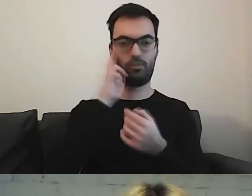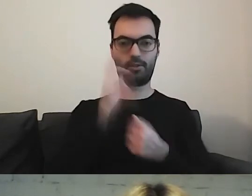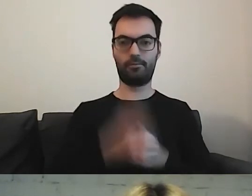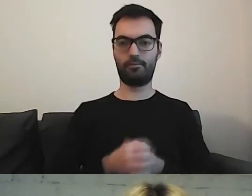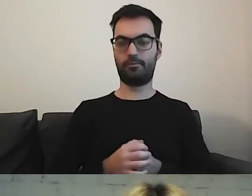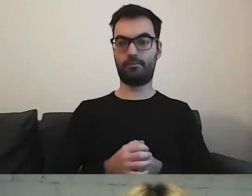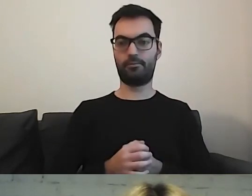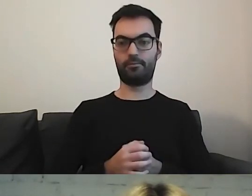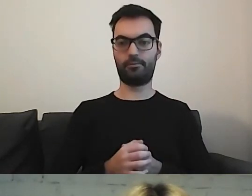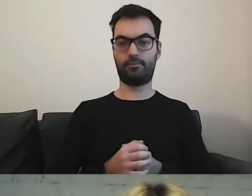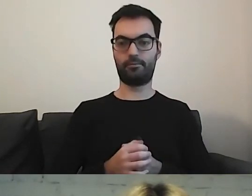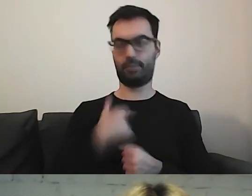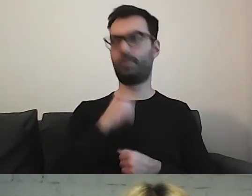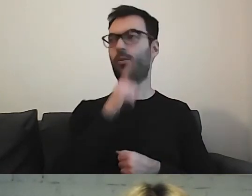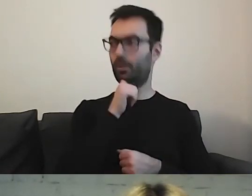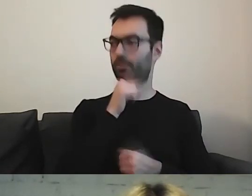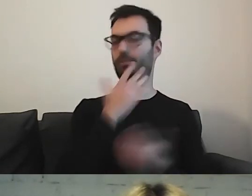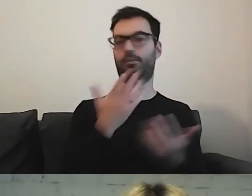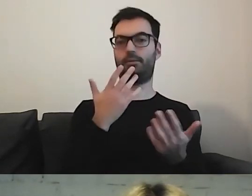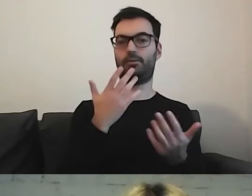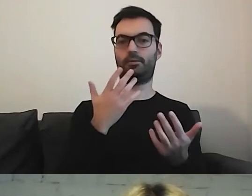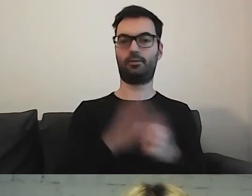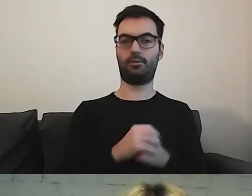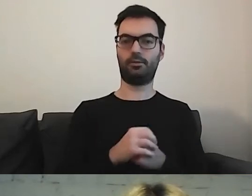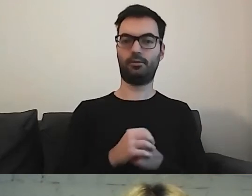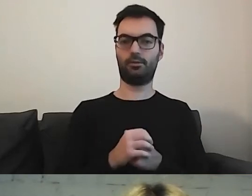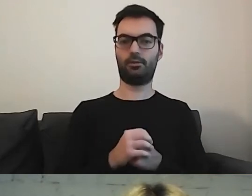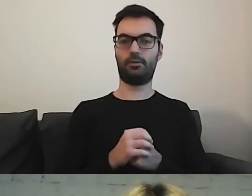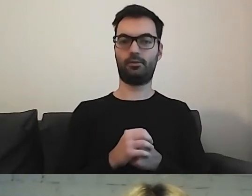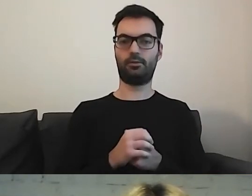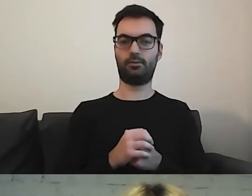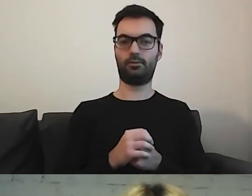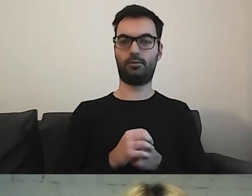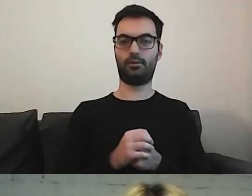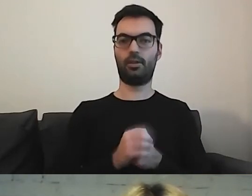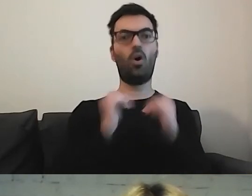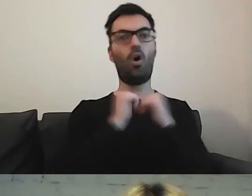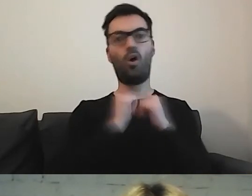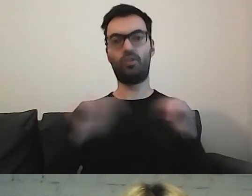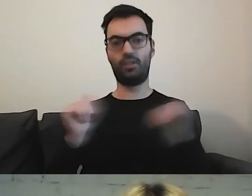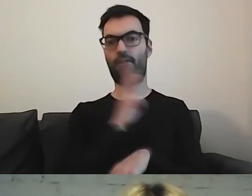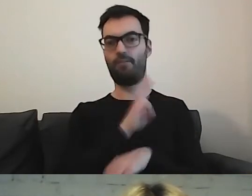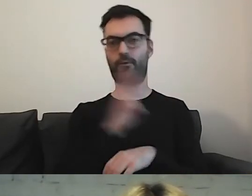To jest dla mnie „wow”. Mam oddzielny portal. Wiem, gdzie szukać tej informacji.